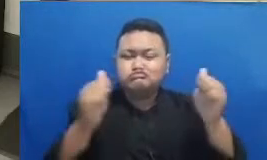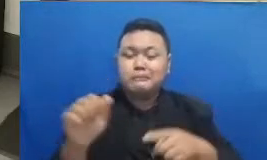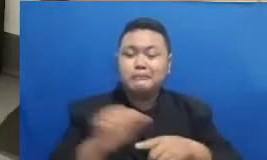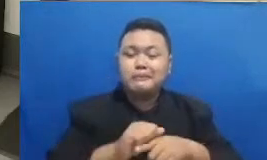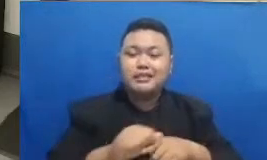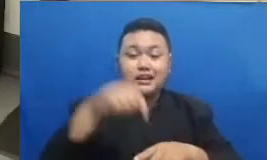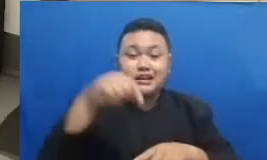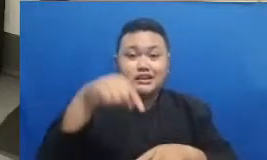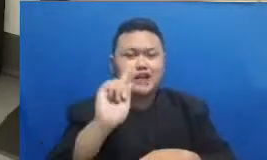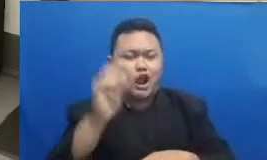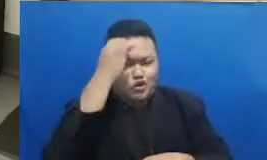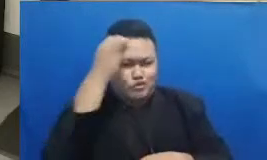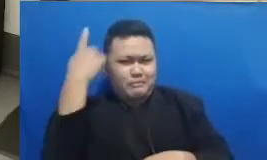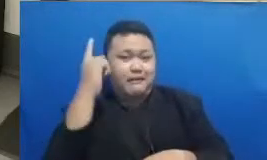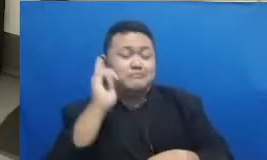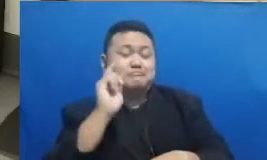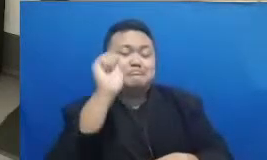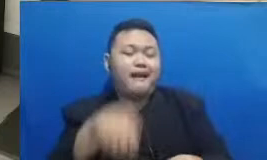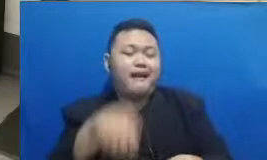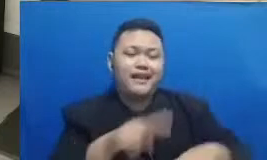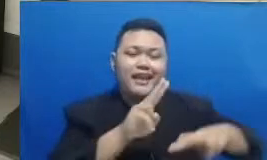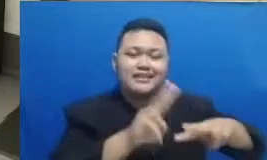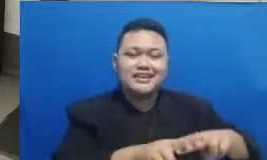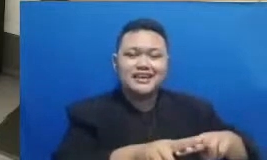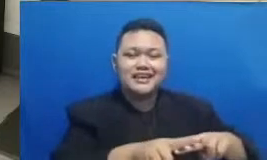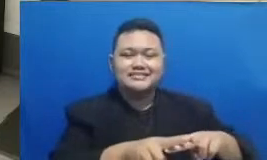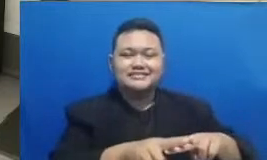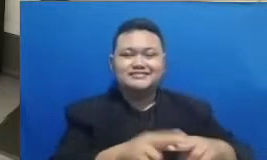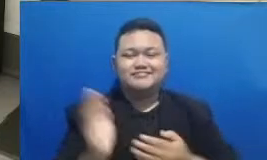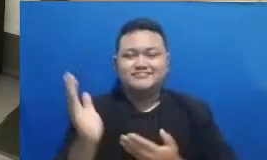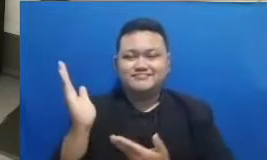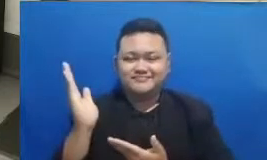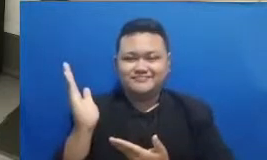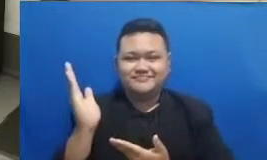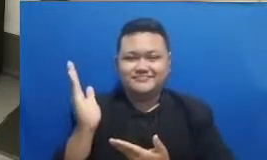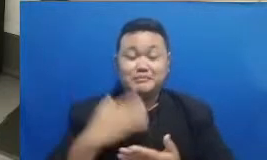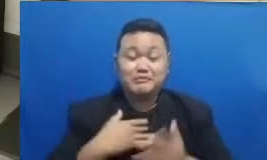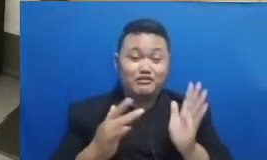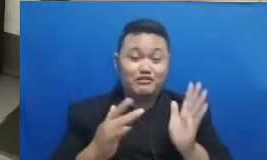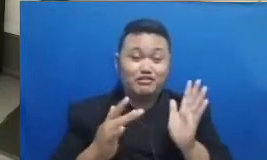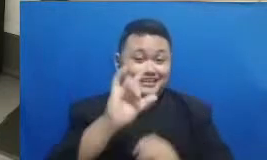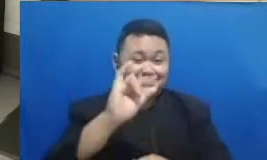kita bisa saling berkolaborasi kalau mau teks saya juga boleh Instagram saya FN Annisa saya